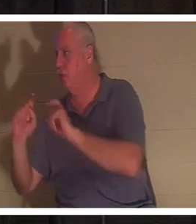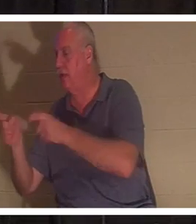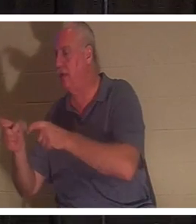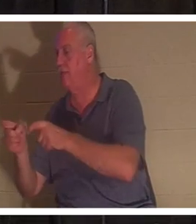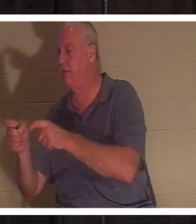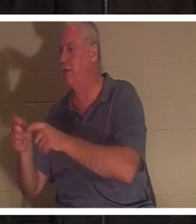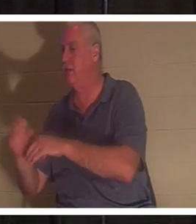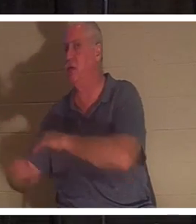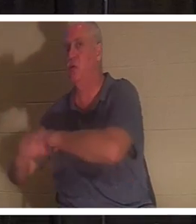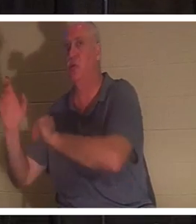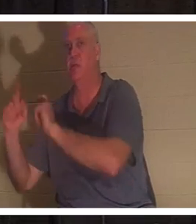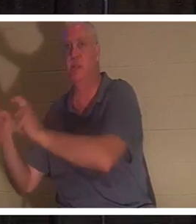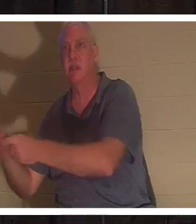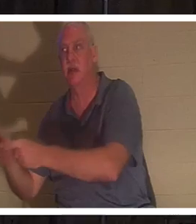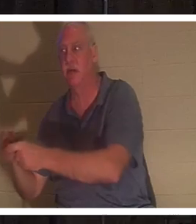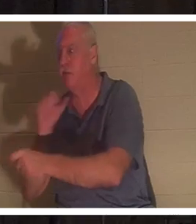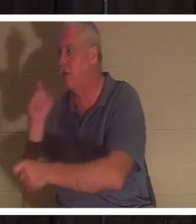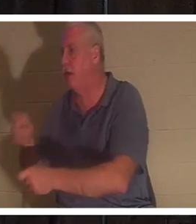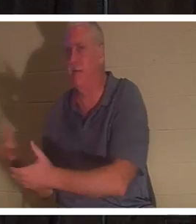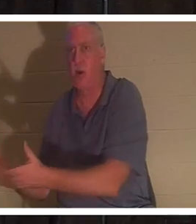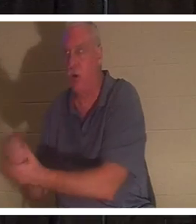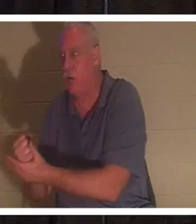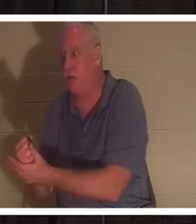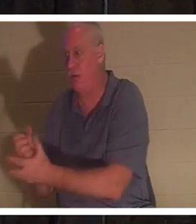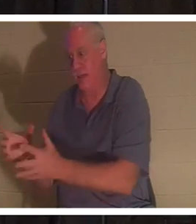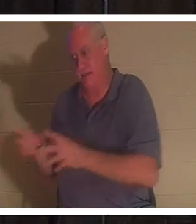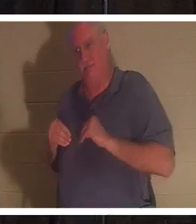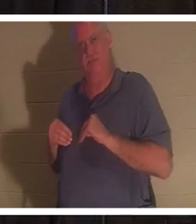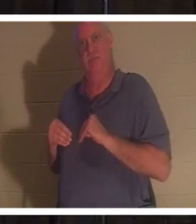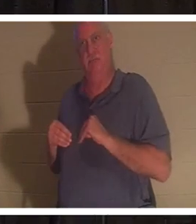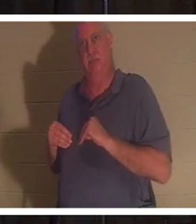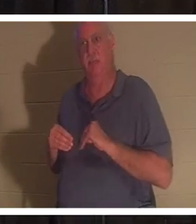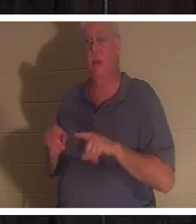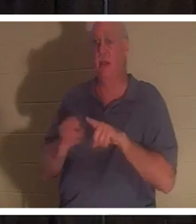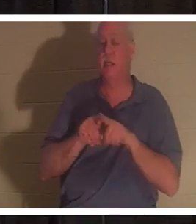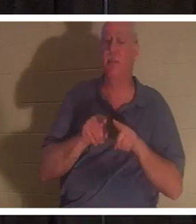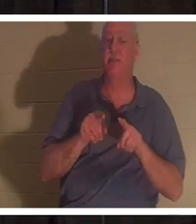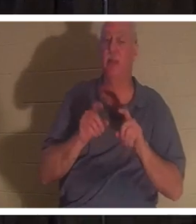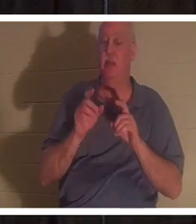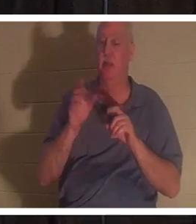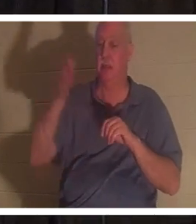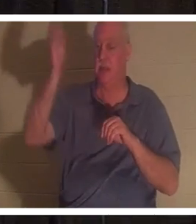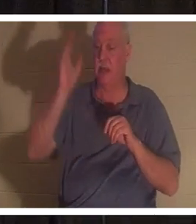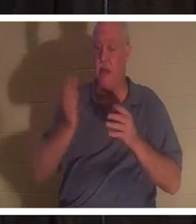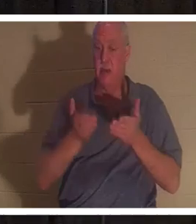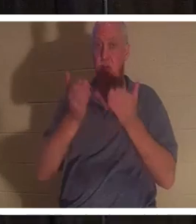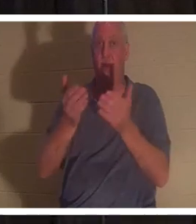。彼らはただそれを受け取るだけです。神は私たち一人一人に、